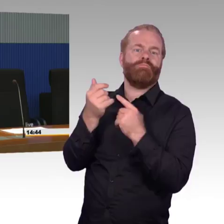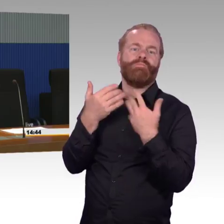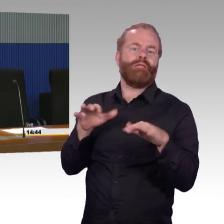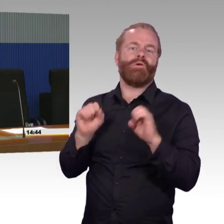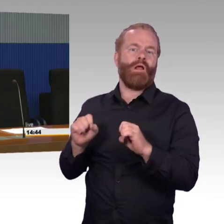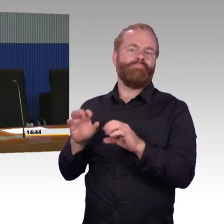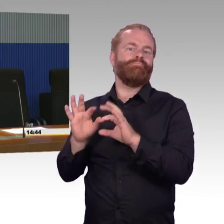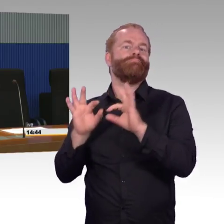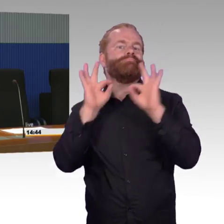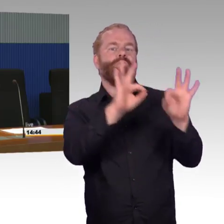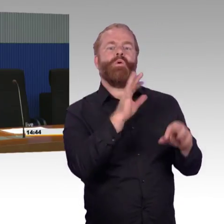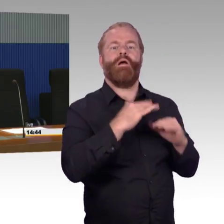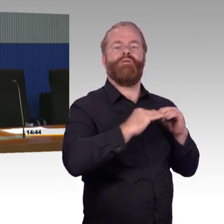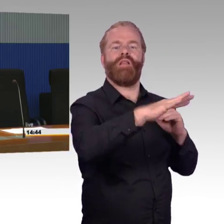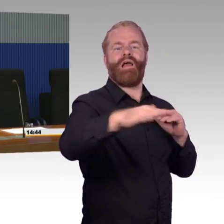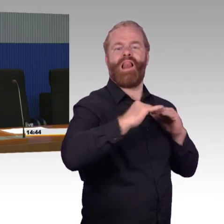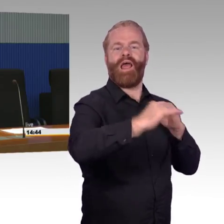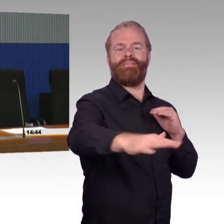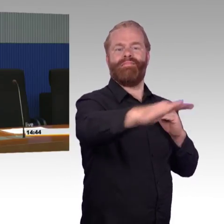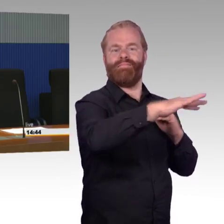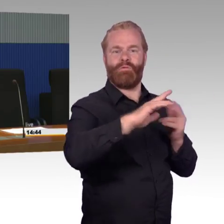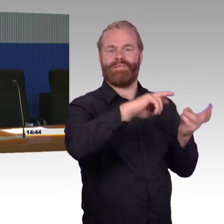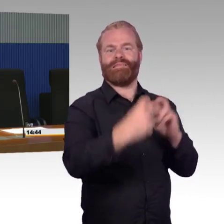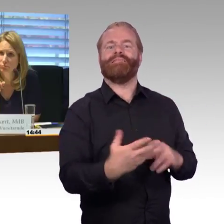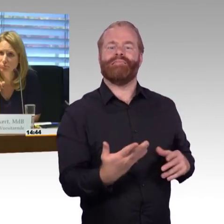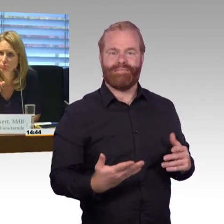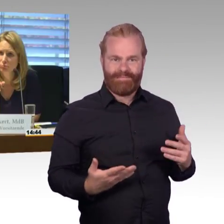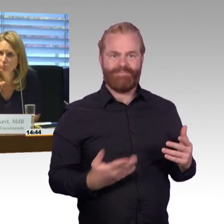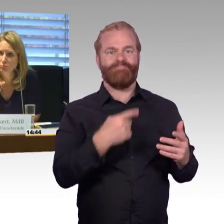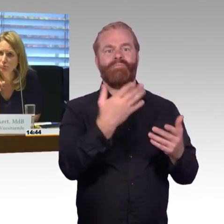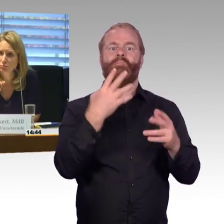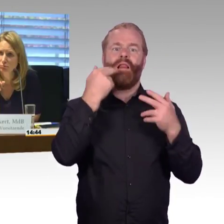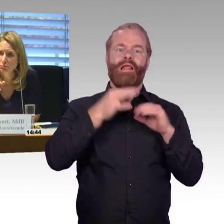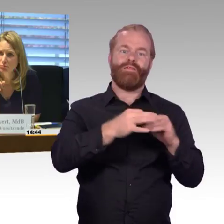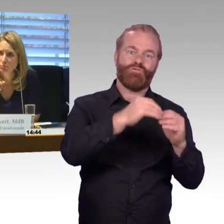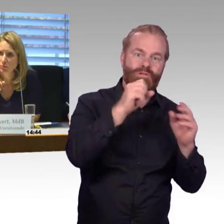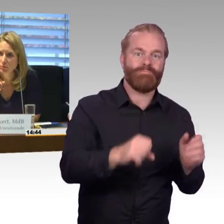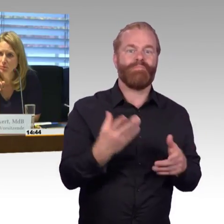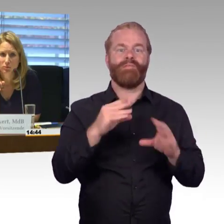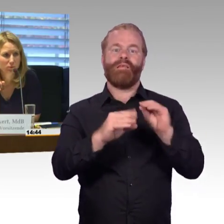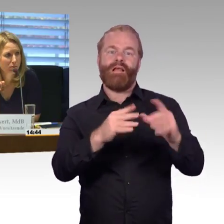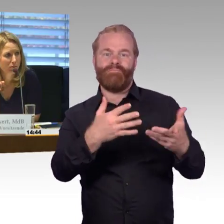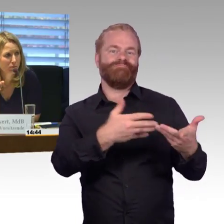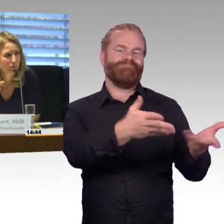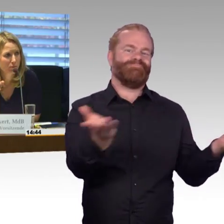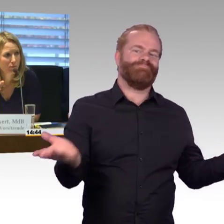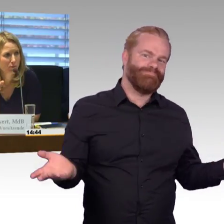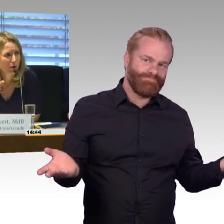(Rednerwechsel) Welche Frage ist noch übrig geblieben bei Ihnen, die Sie noch nachreichen wollten? (Rednerwechsel) Wolmirstedt. Wegeleitsystem Wolmirstedt.